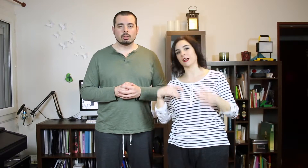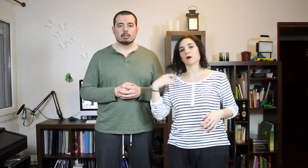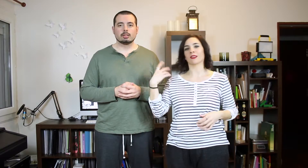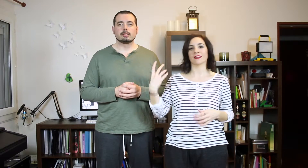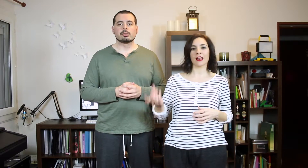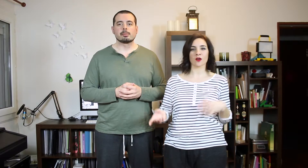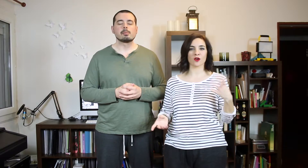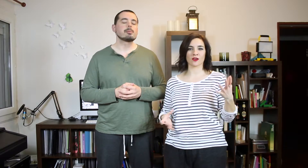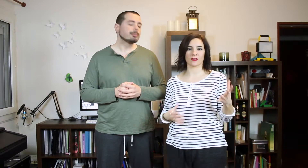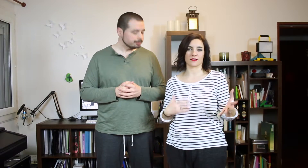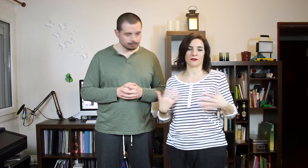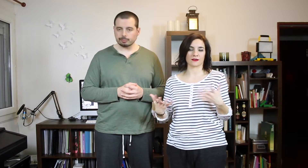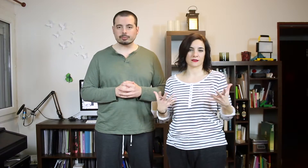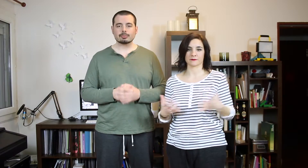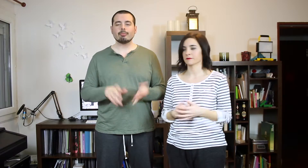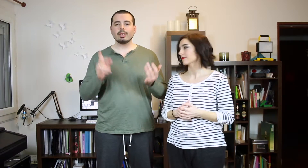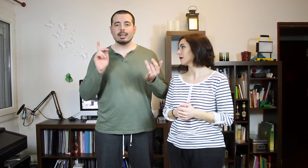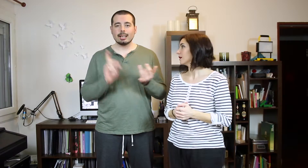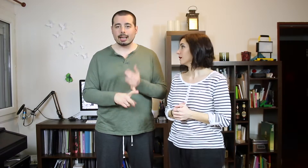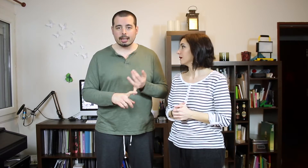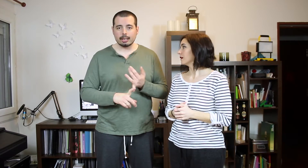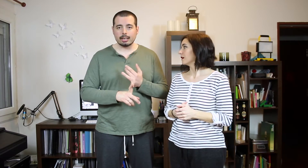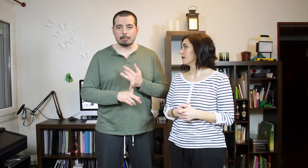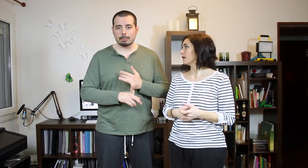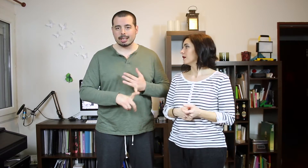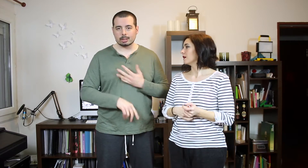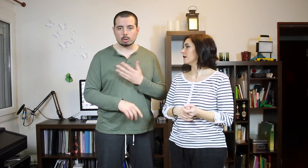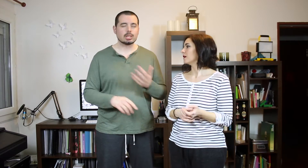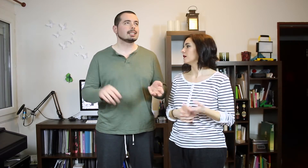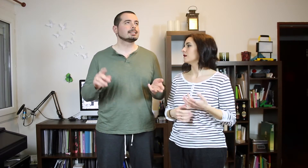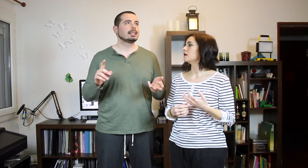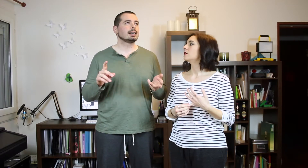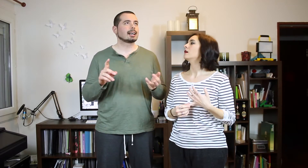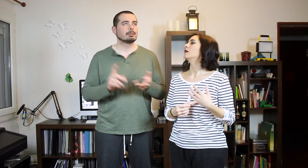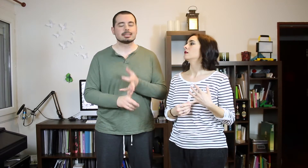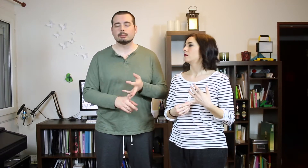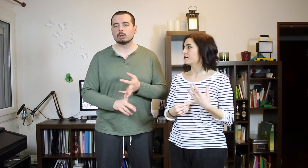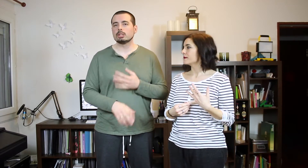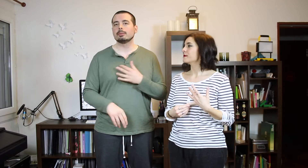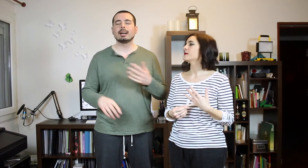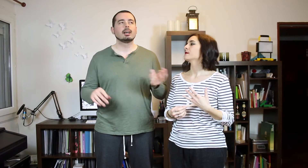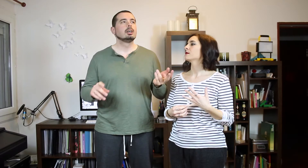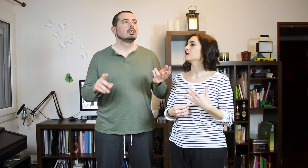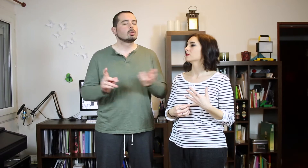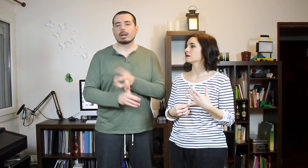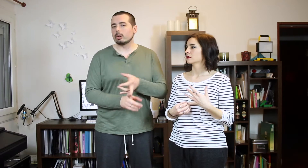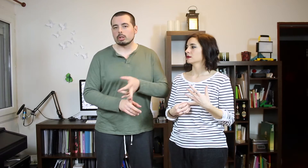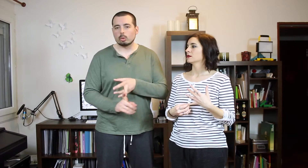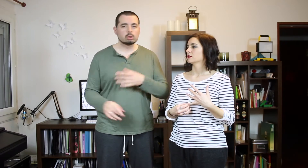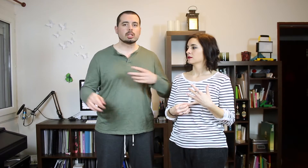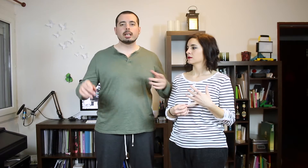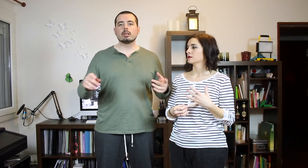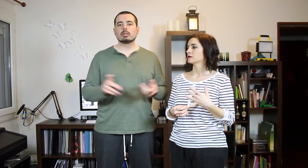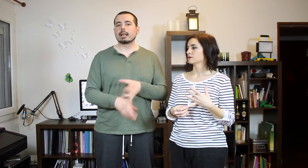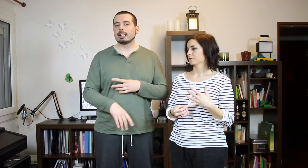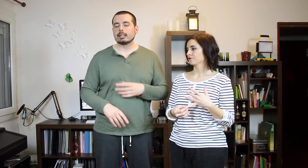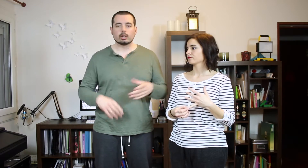Las que te recuerdan algoy así. La primera que escuchaste, la que más te motiva... una que no te guste.Eh... yo qué sé